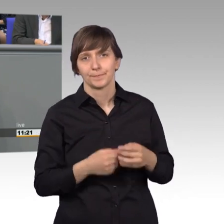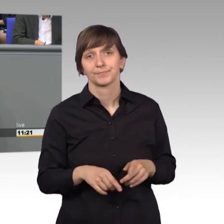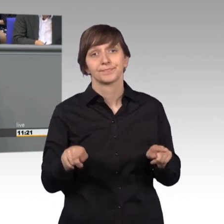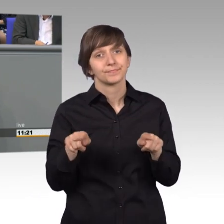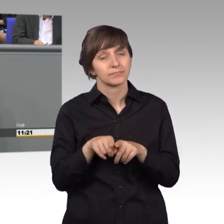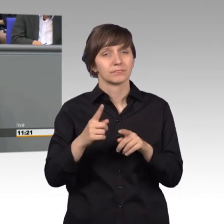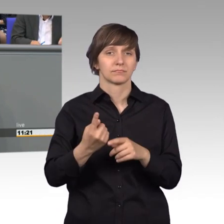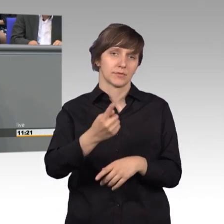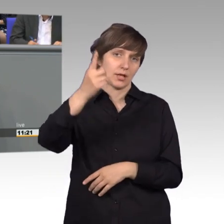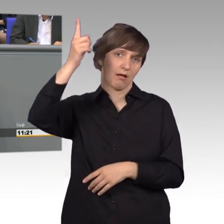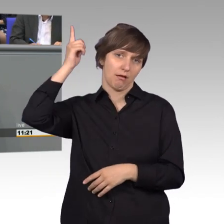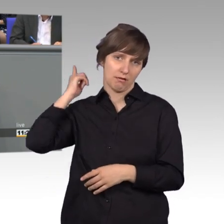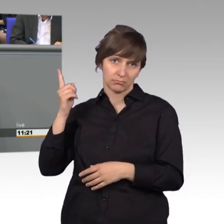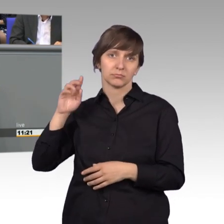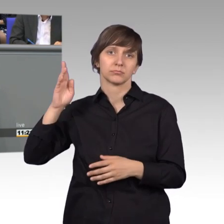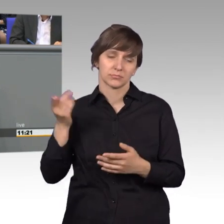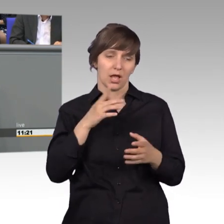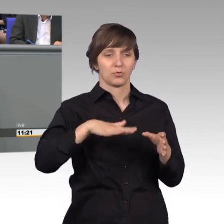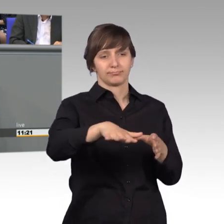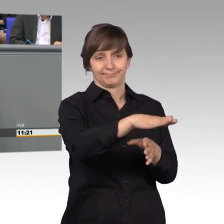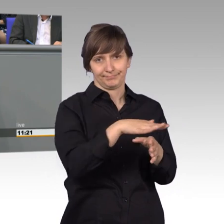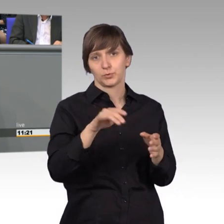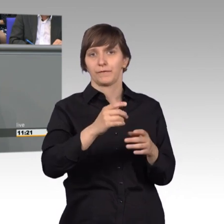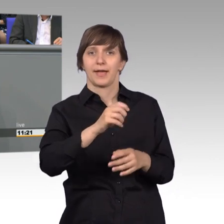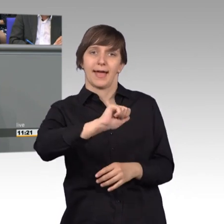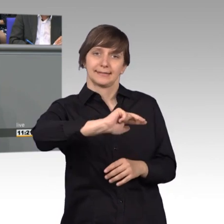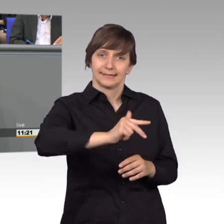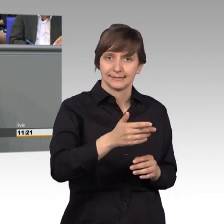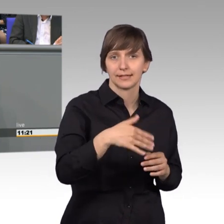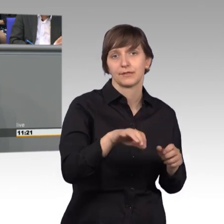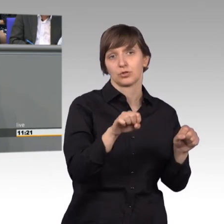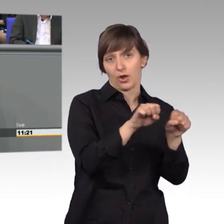wurden dabei ein Drittel der Petitionen online und zwei Drittel schriftlich,